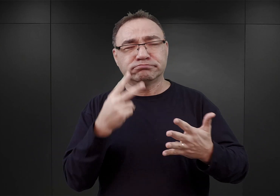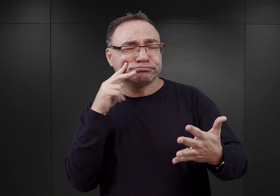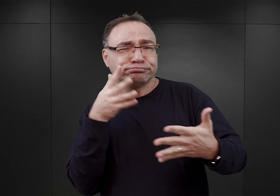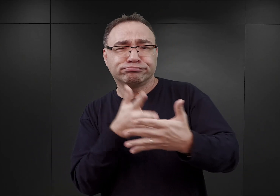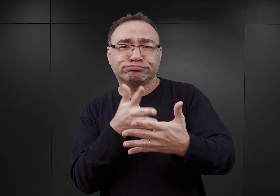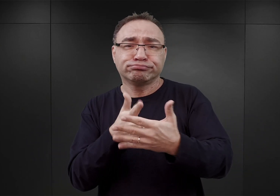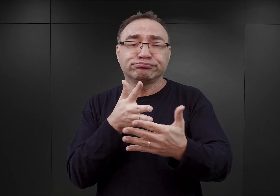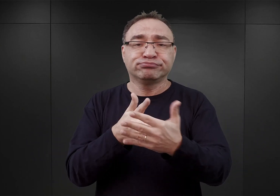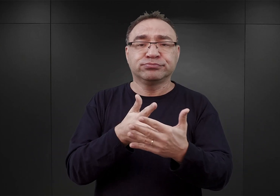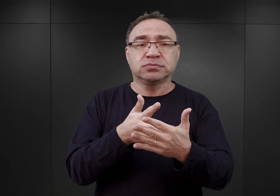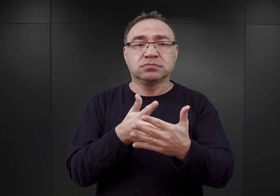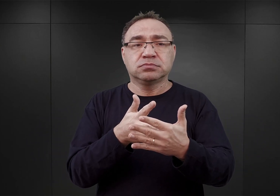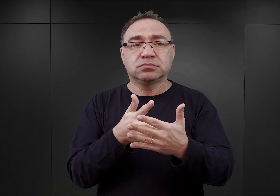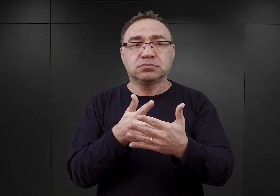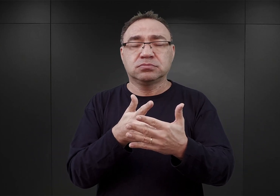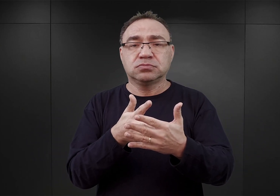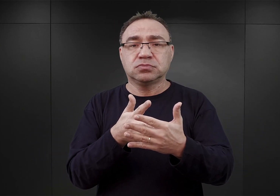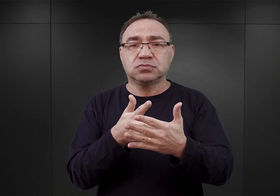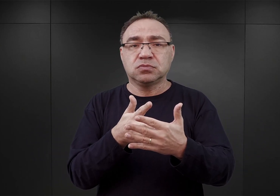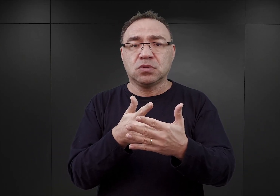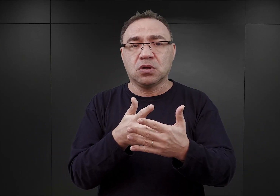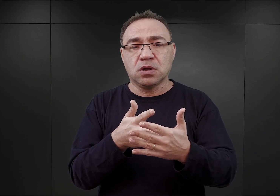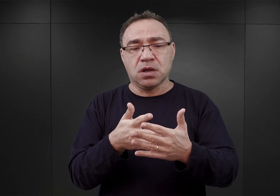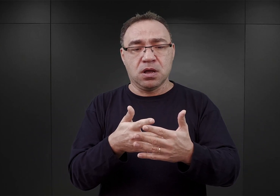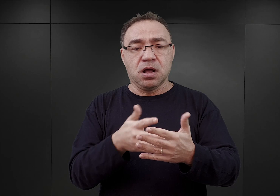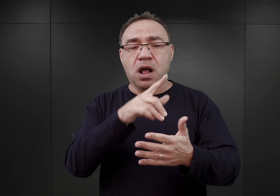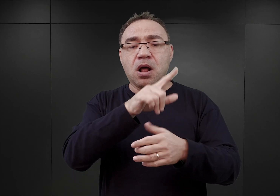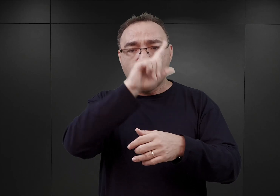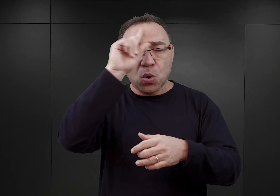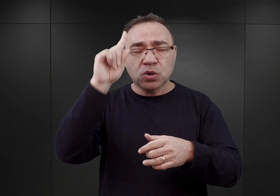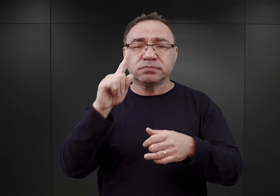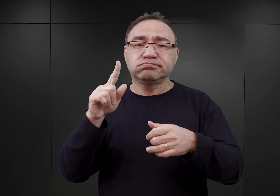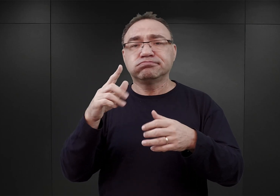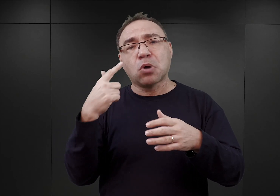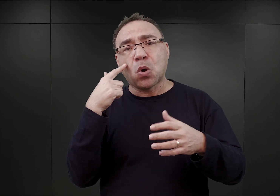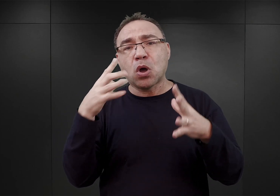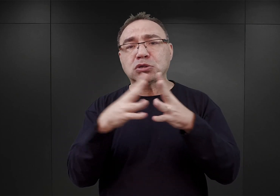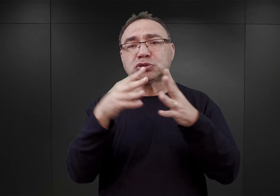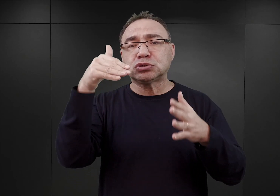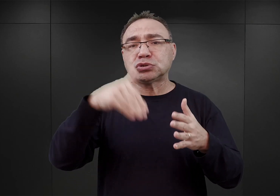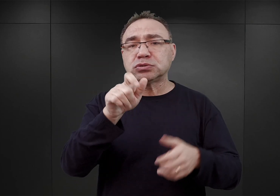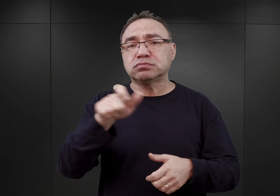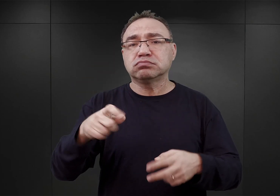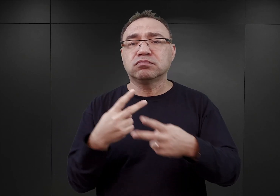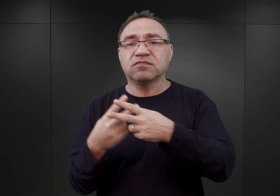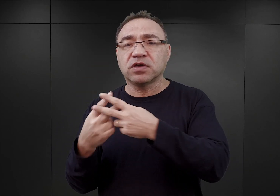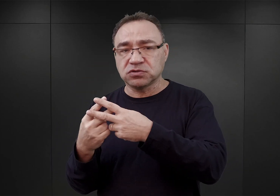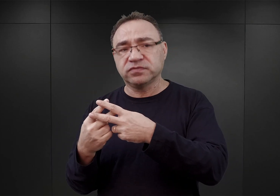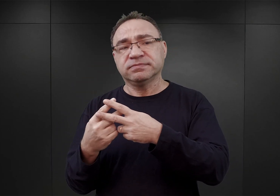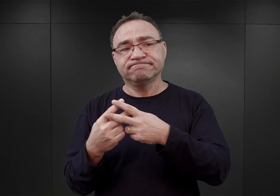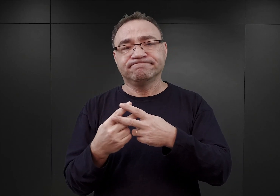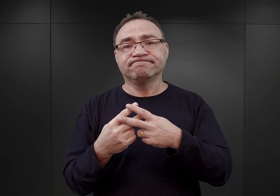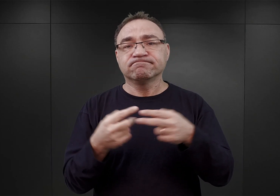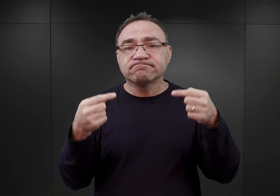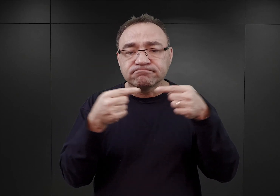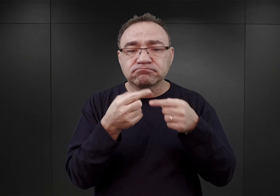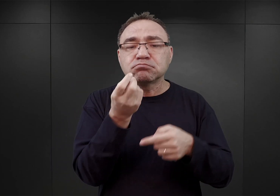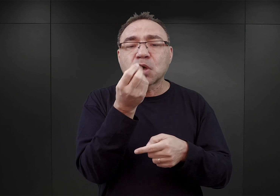iż obóz ten ma mieć pojemność około 10 000 więźniów i do tego dostosowano zarówno środki finansowe,